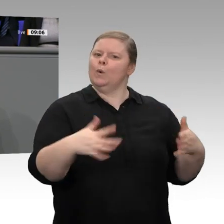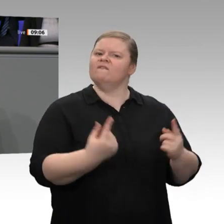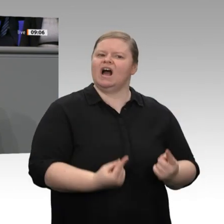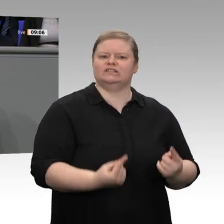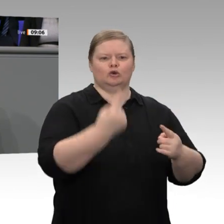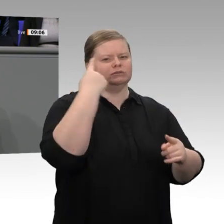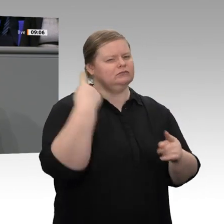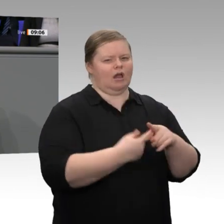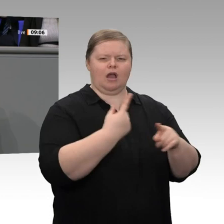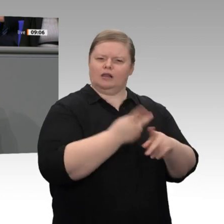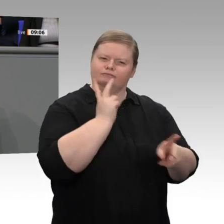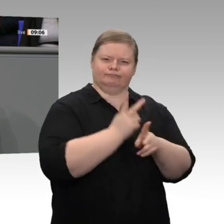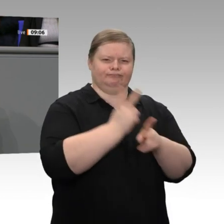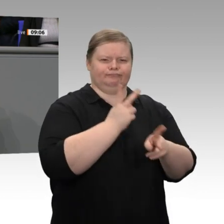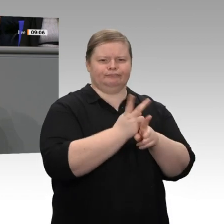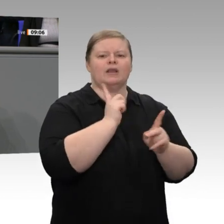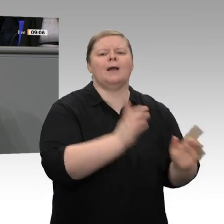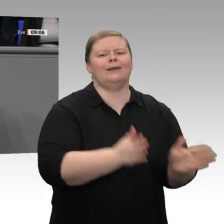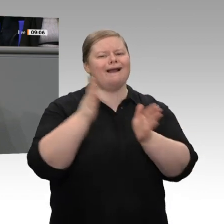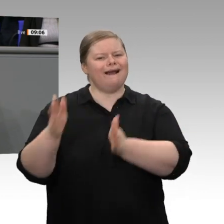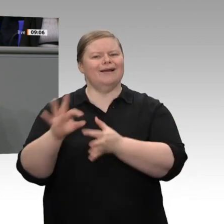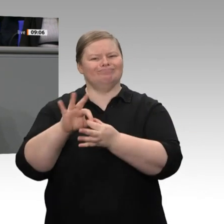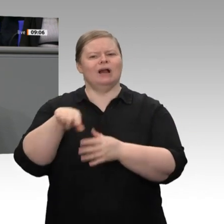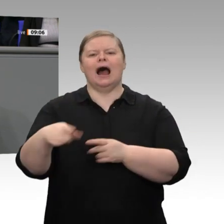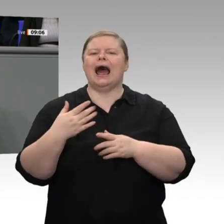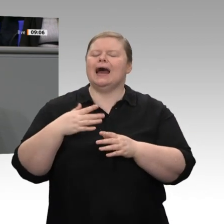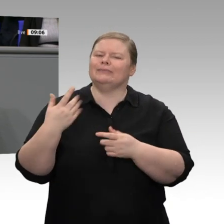ist es wichtig, dass die wirtschaftliche Entwicklung wieder Fahrt aufnimmt. Wir